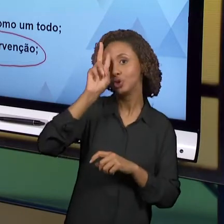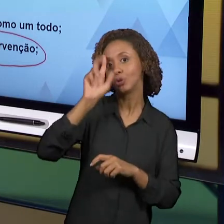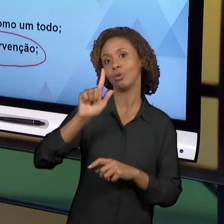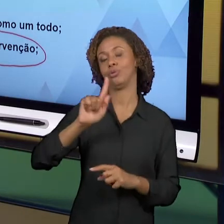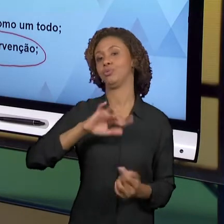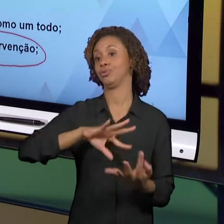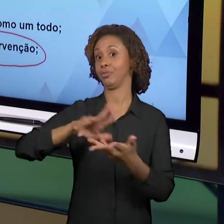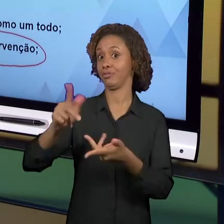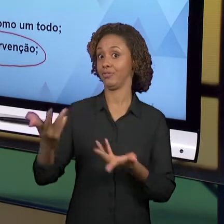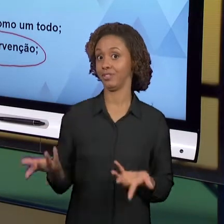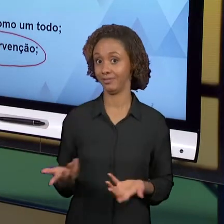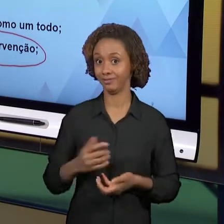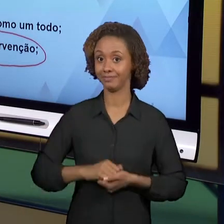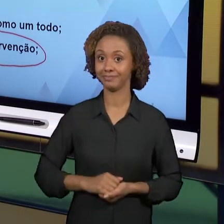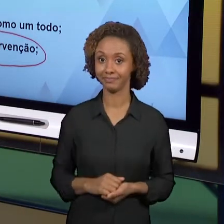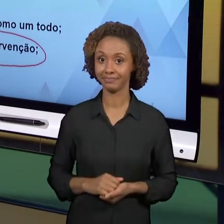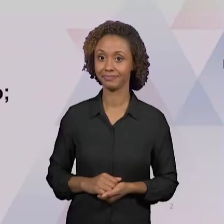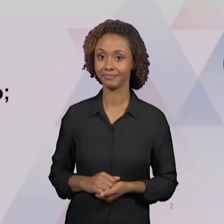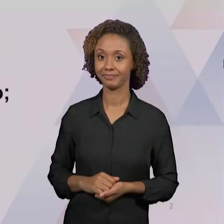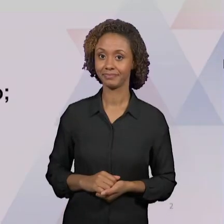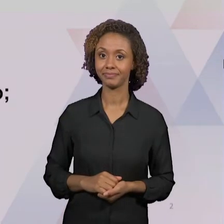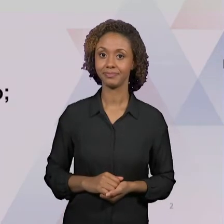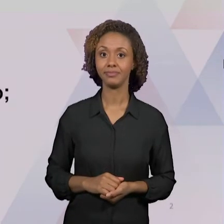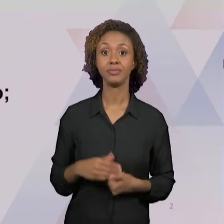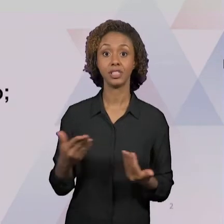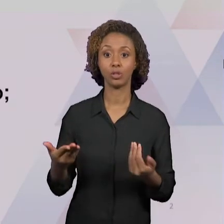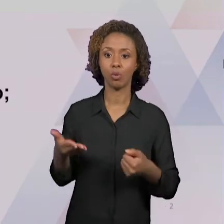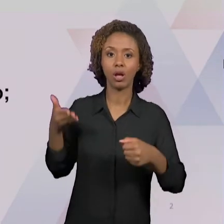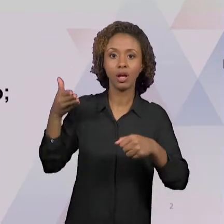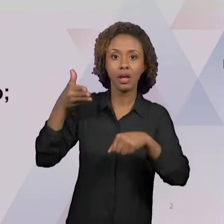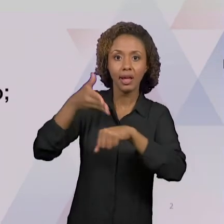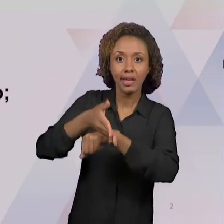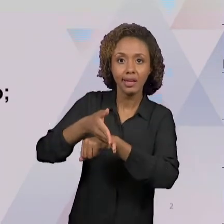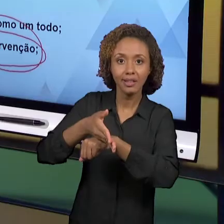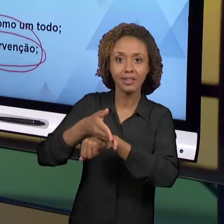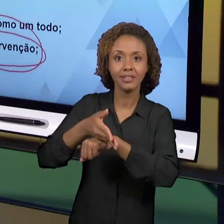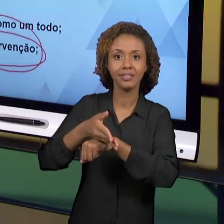POR NÓS, FOI ABORDADA. OUTRA IMPORTANTE